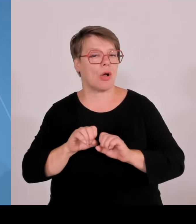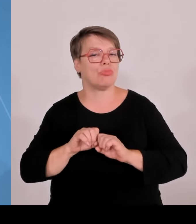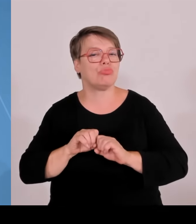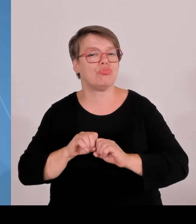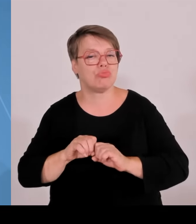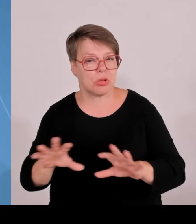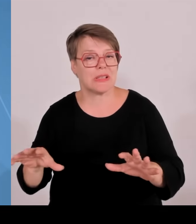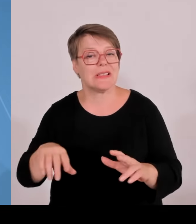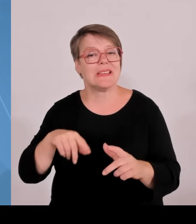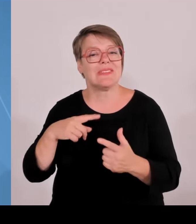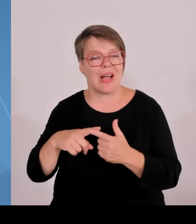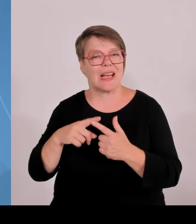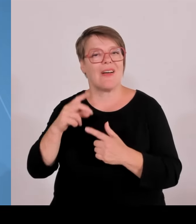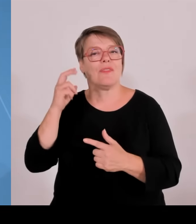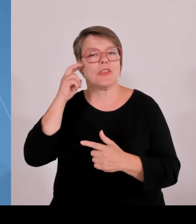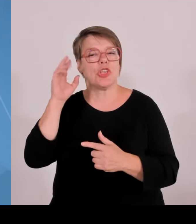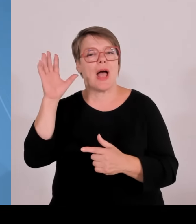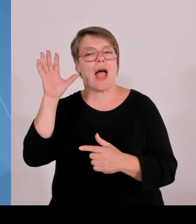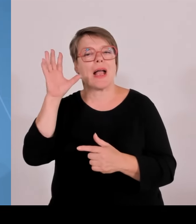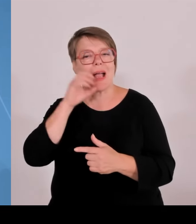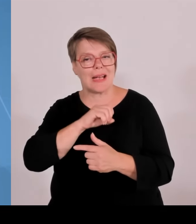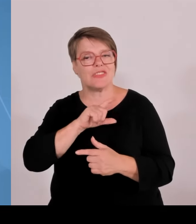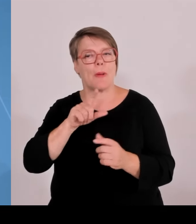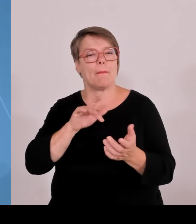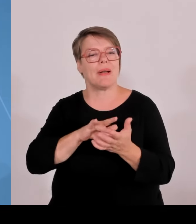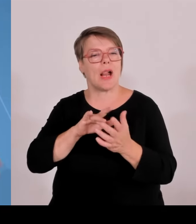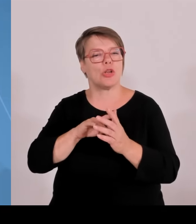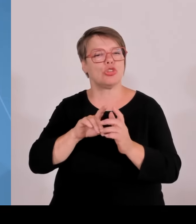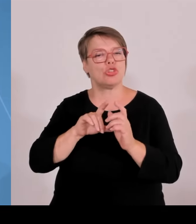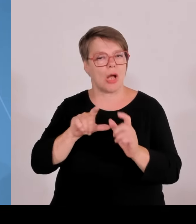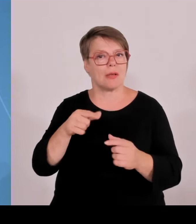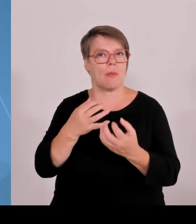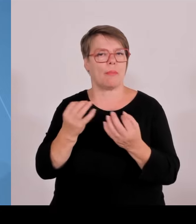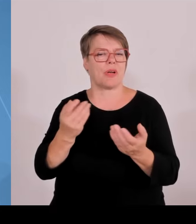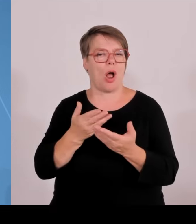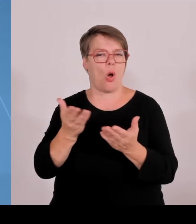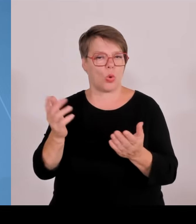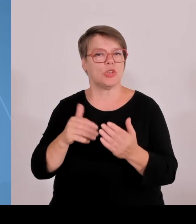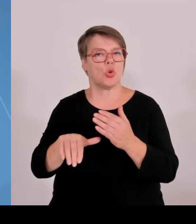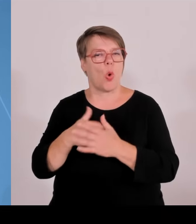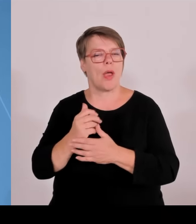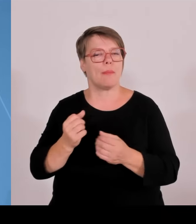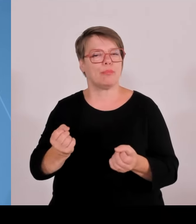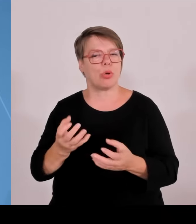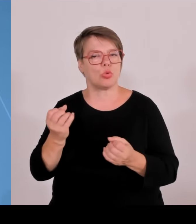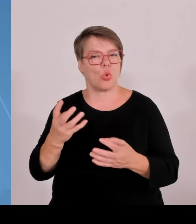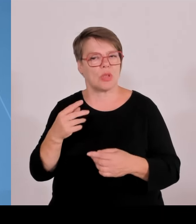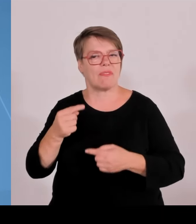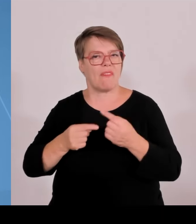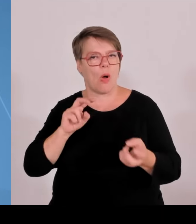Erkenntnis und des Wohlstands von morgen, von Wohnen, Baubiologie bis hin zu KI.